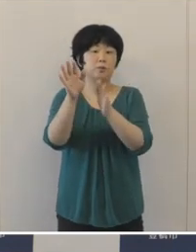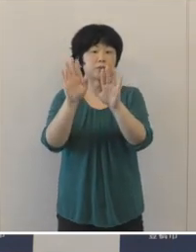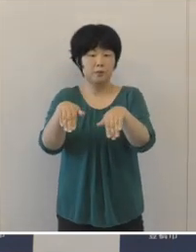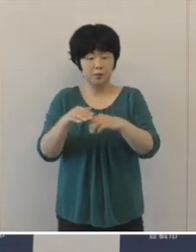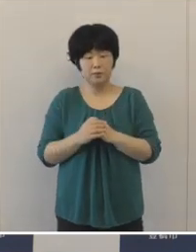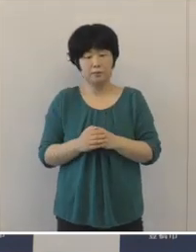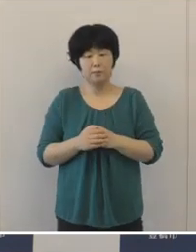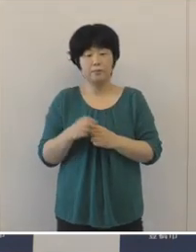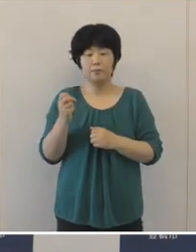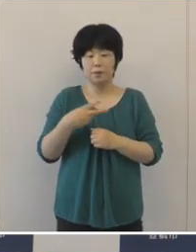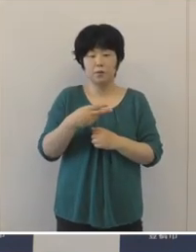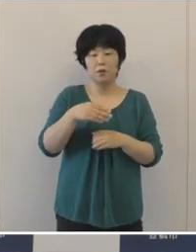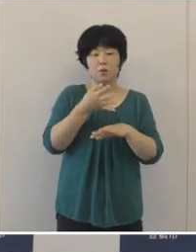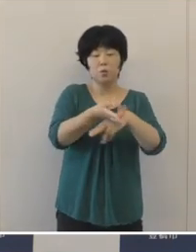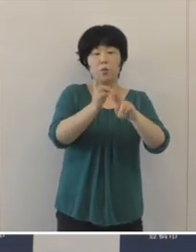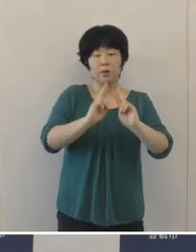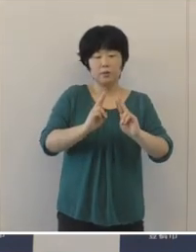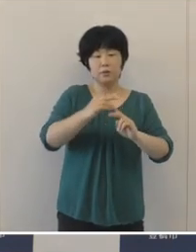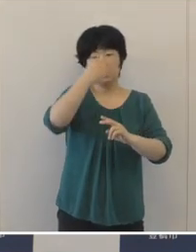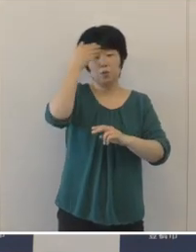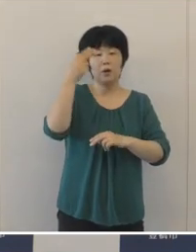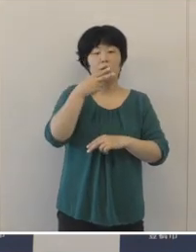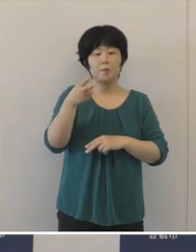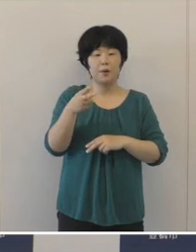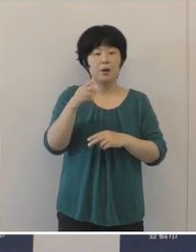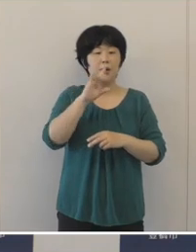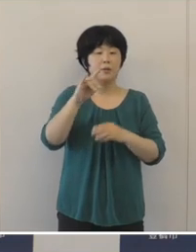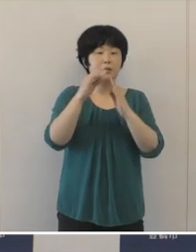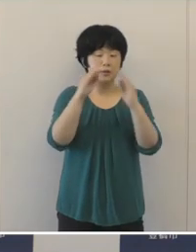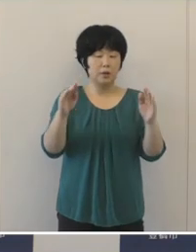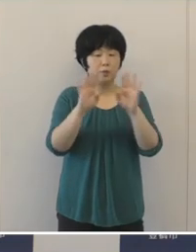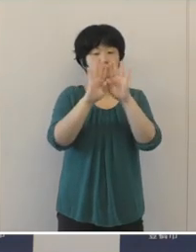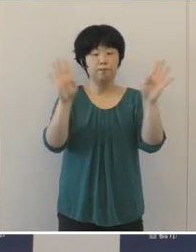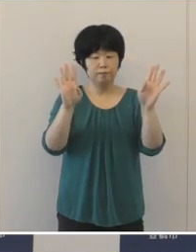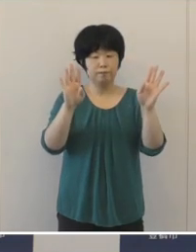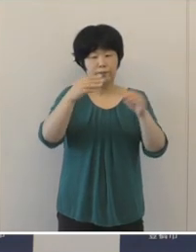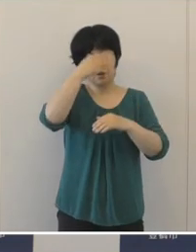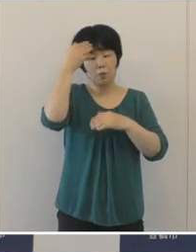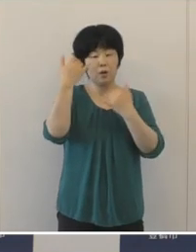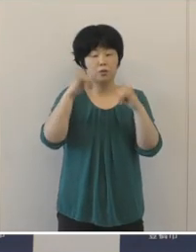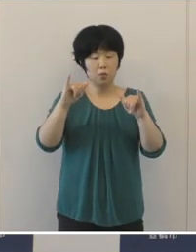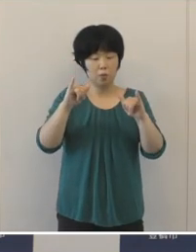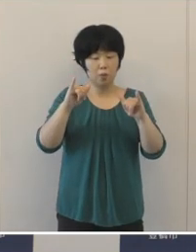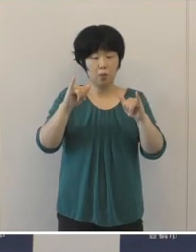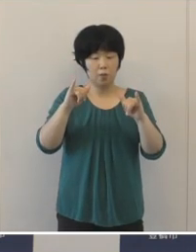豊橋わかば議会を開催し、若者たちから提案された政策について